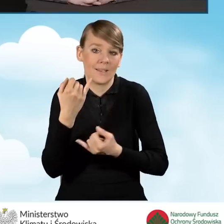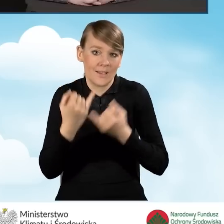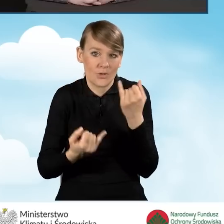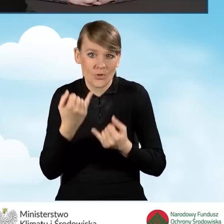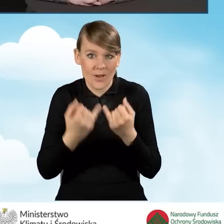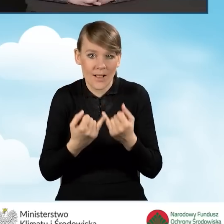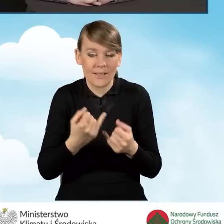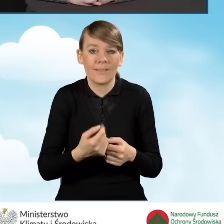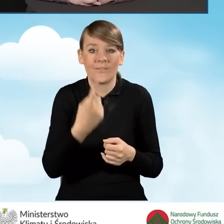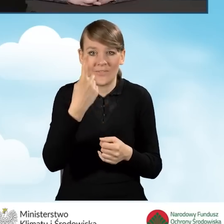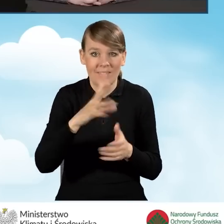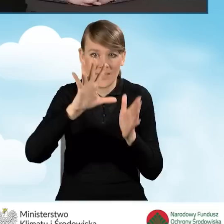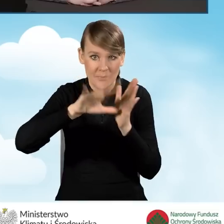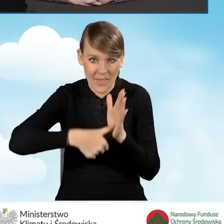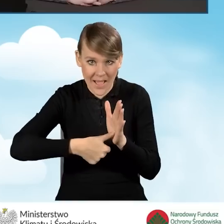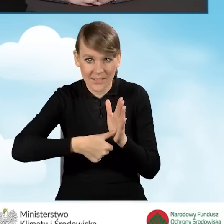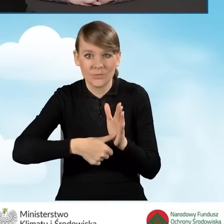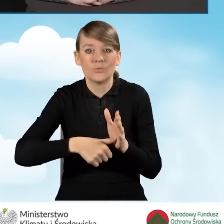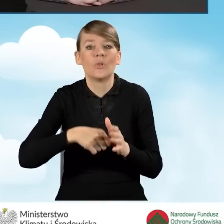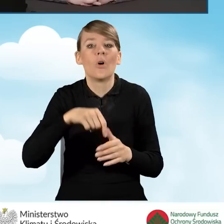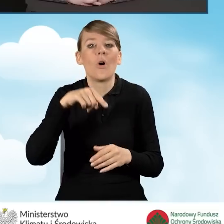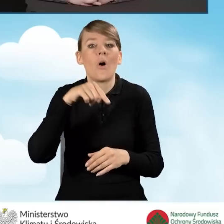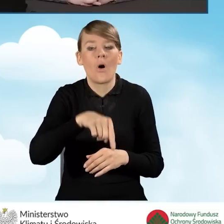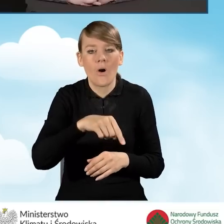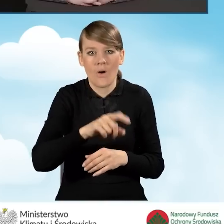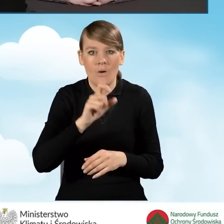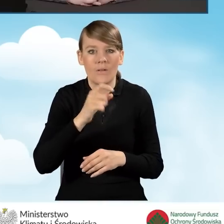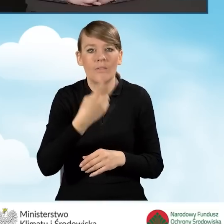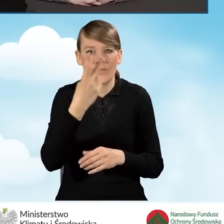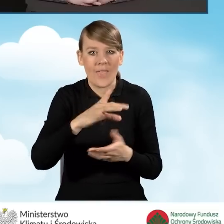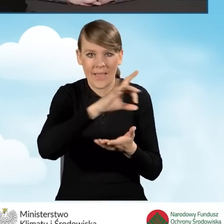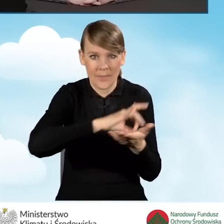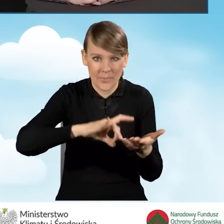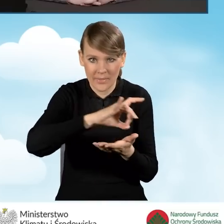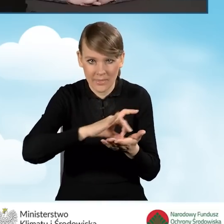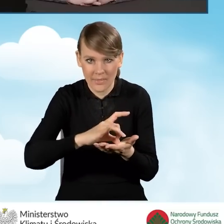w jednej miejscowości znajduje się siedziba dwóch gmin, np. gminy wiejskiej i gminy miejskiej,